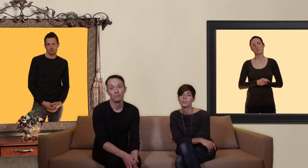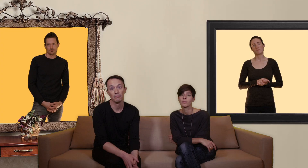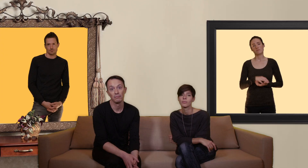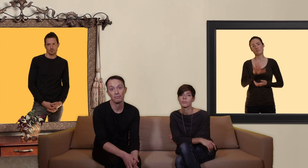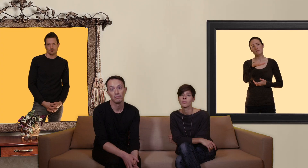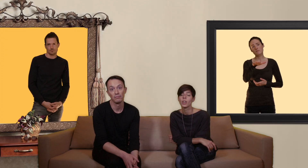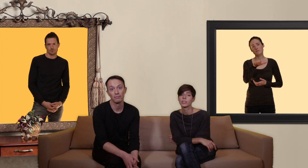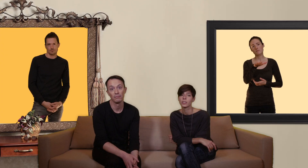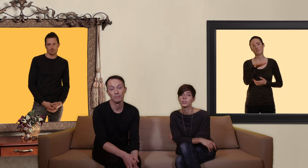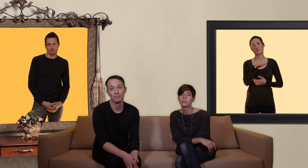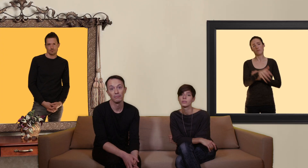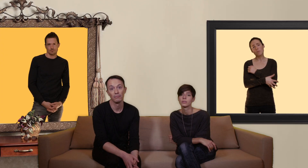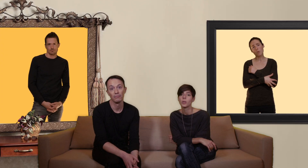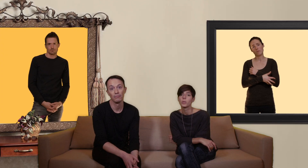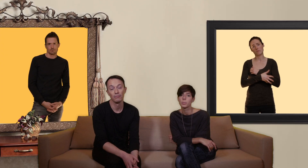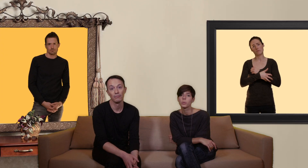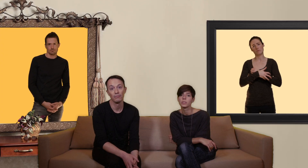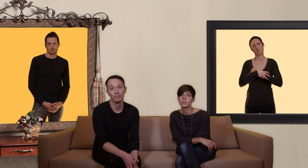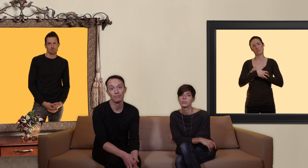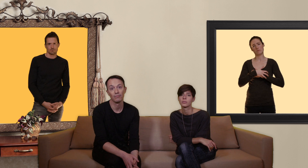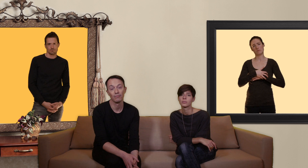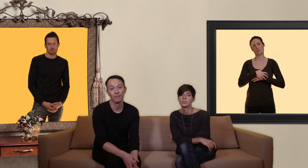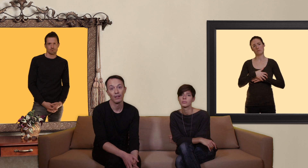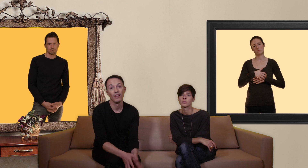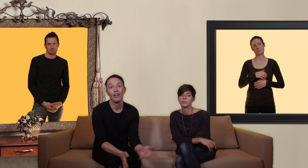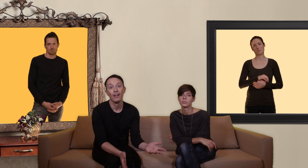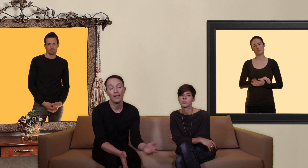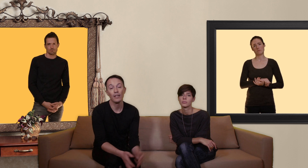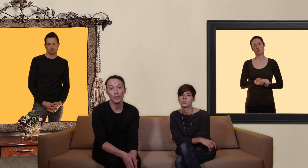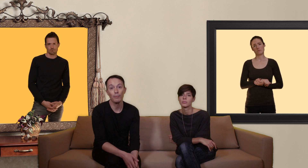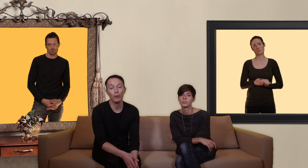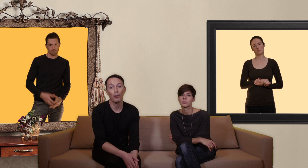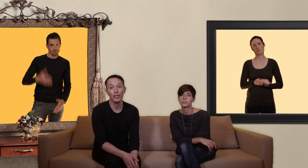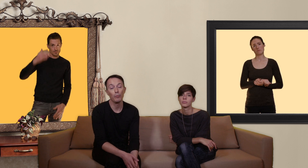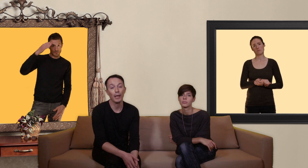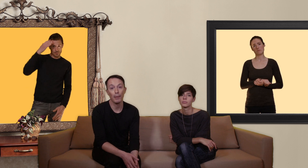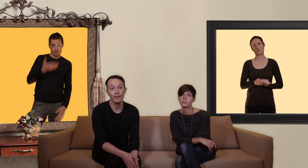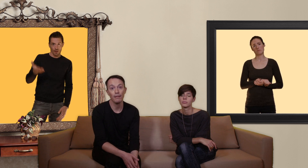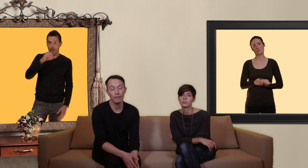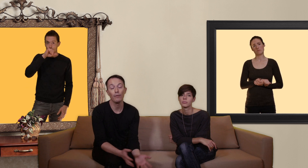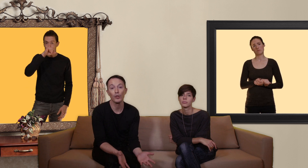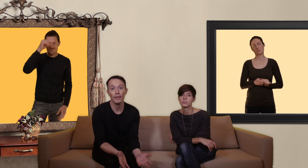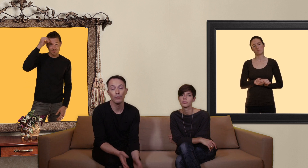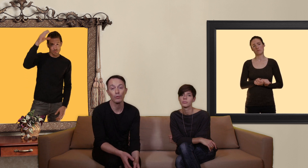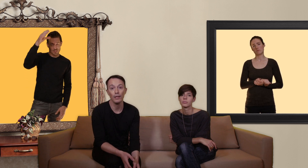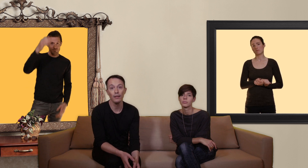en attendant on est pauvre et si le concept de notre projet vous paraît pertinent et que vous souhaitez nous soutenir